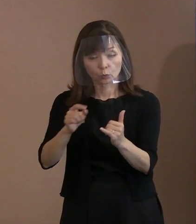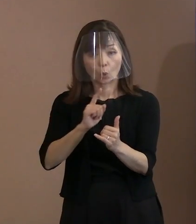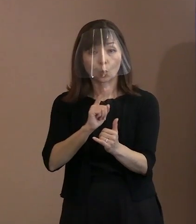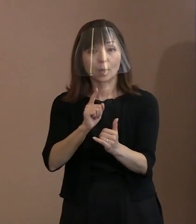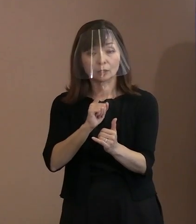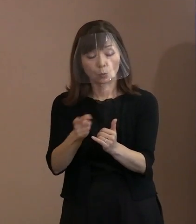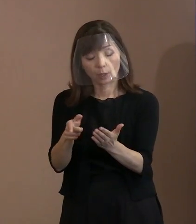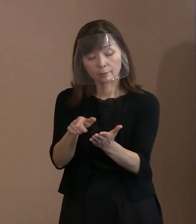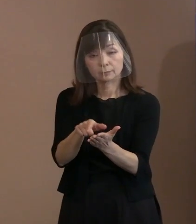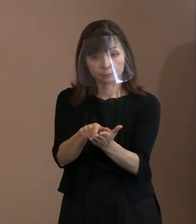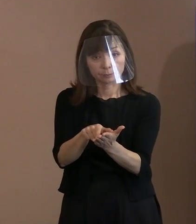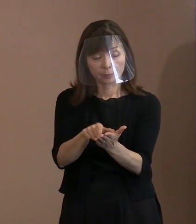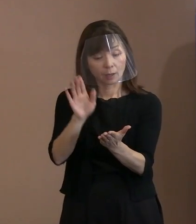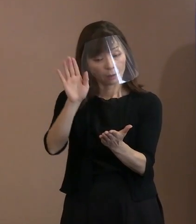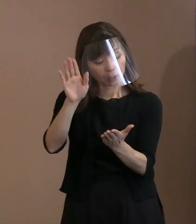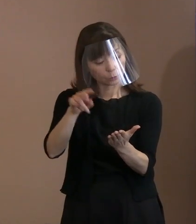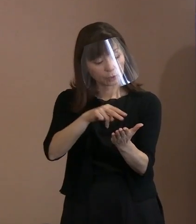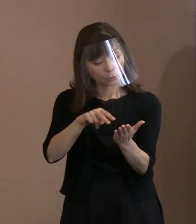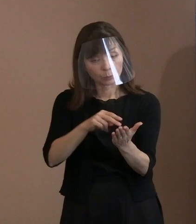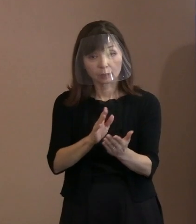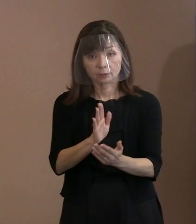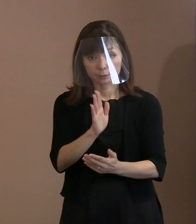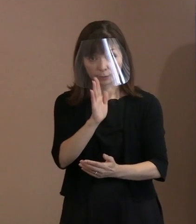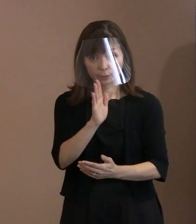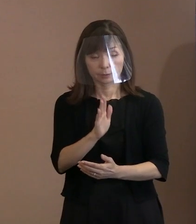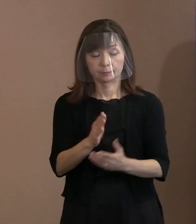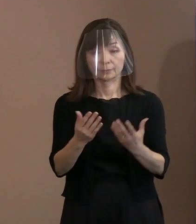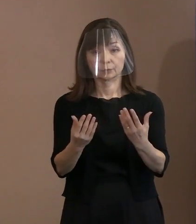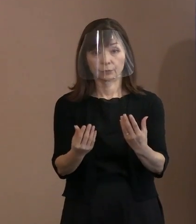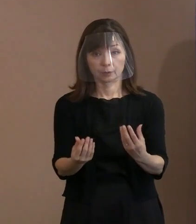のちほど御覧ください｡ 以上です｡